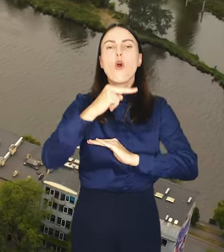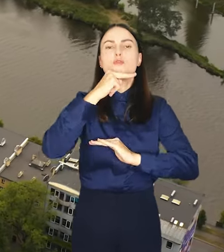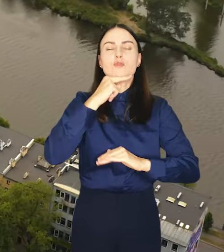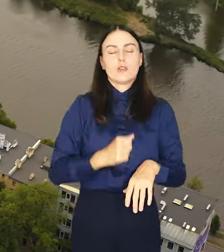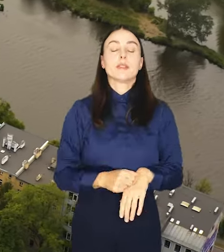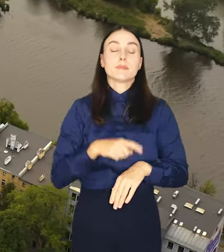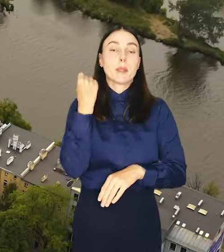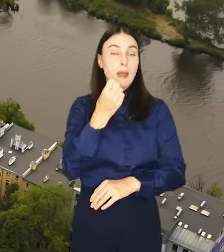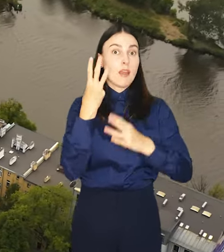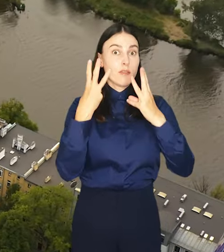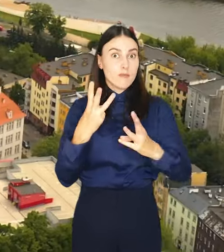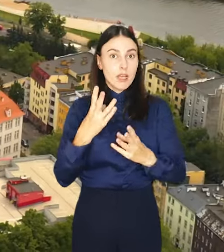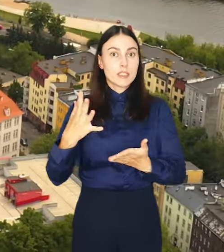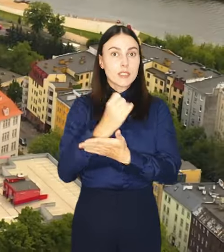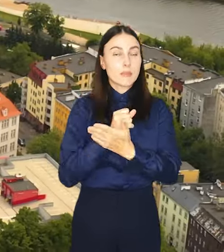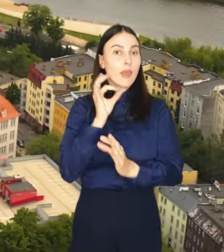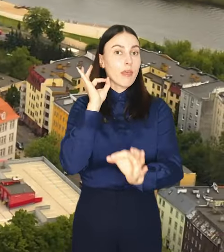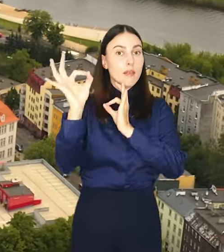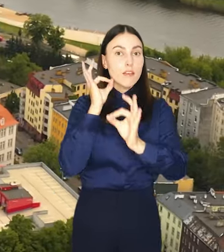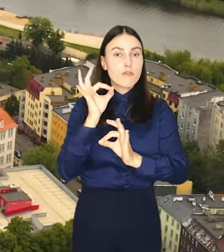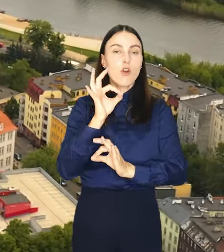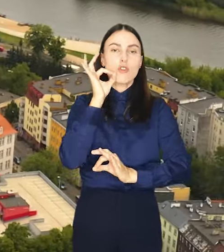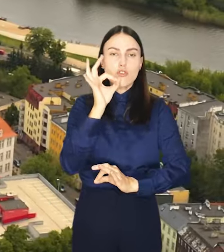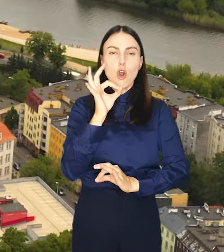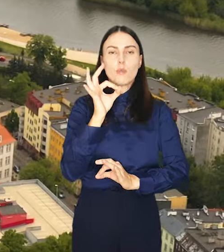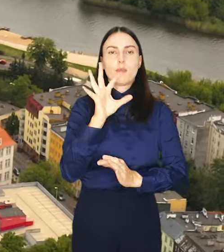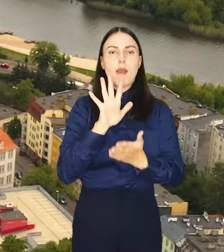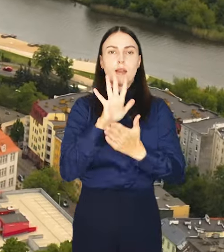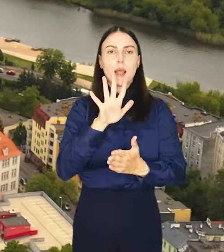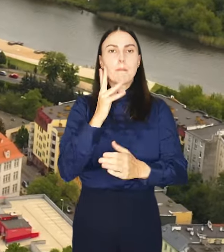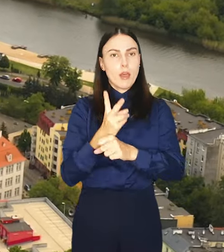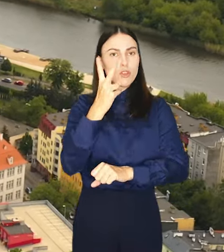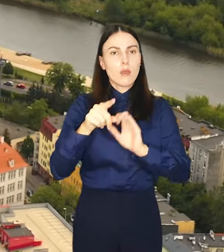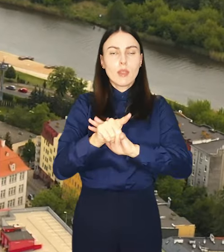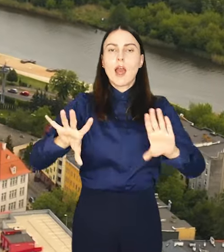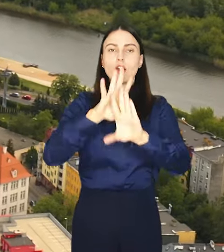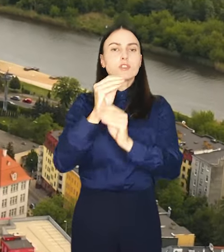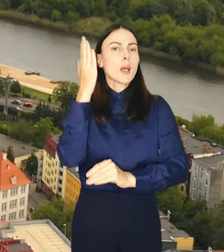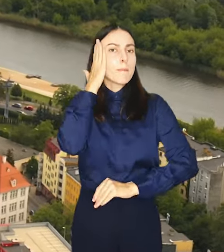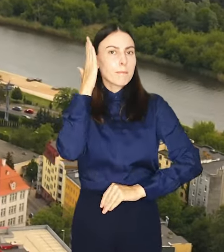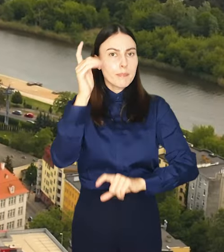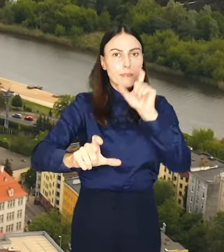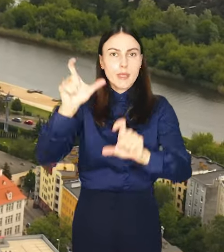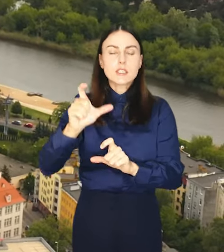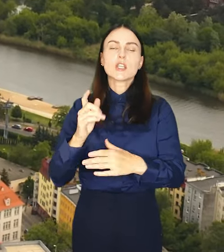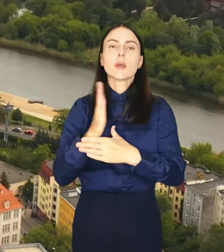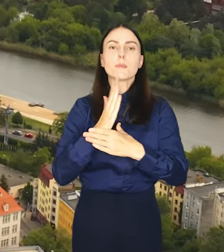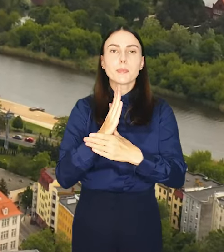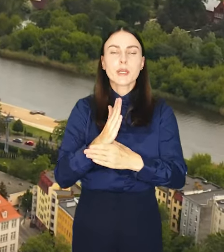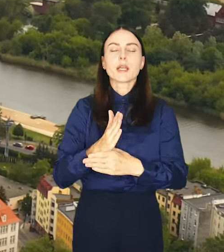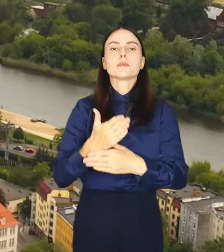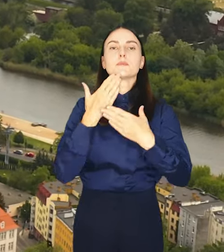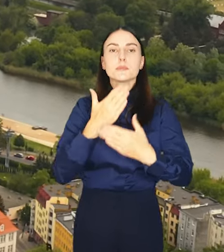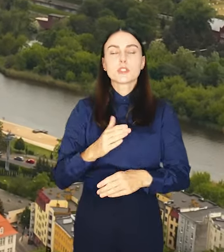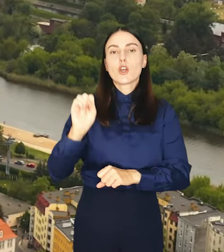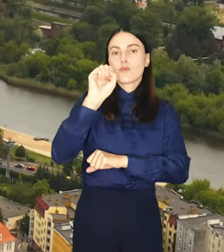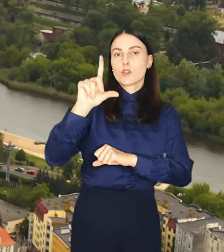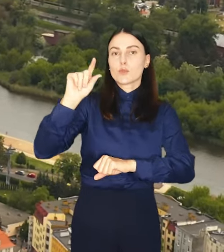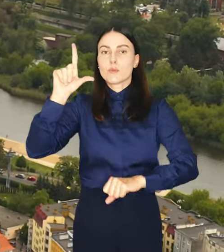Co ważne, zgromadzone dane w przejrzystej formie będą udostępniane wszystkim mieszkańcom za pośrednictwem portalu wroclaw.pl.